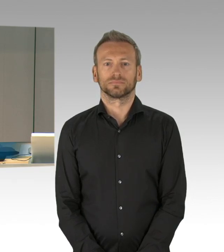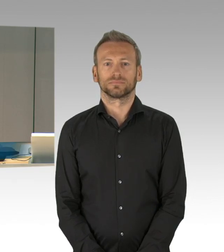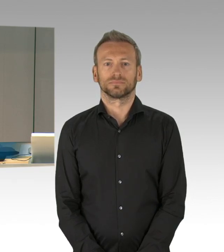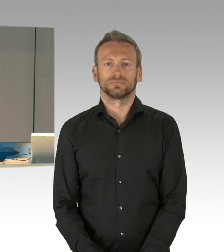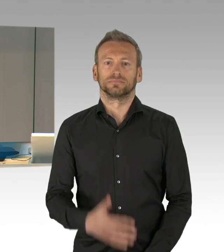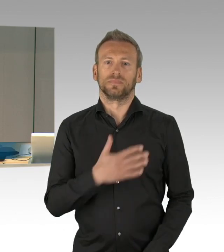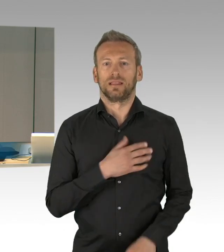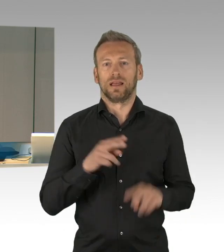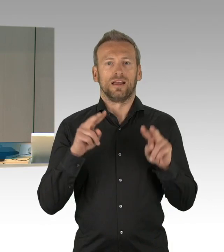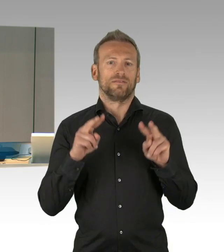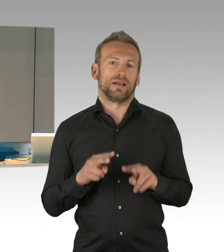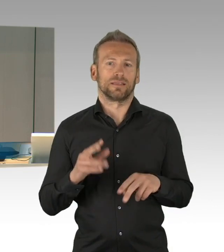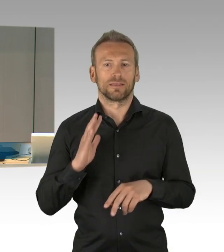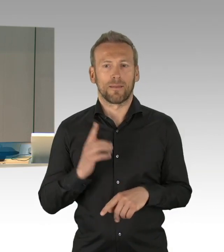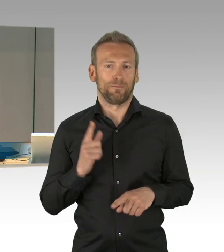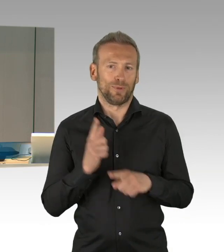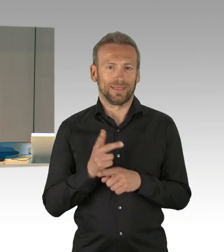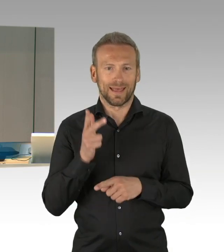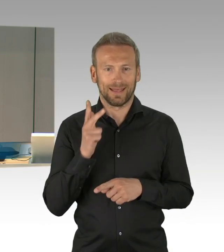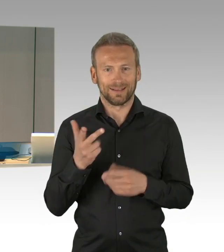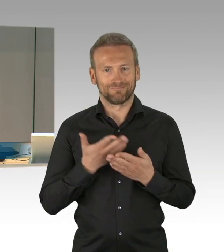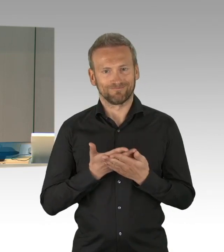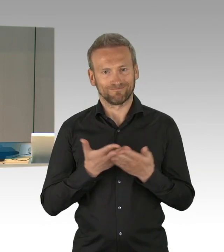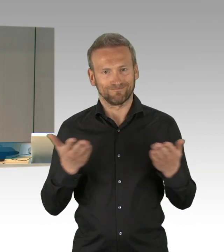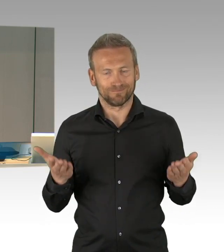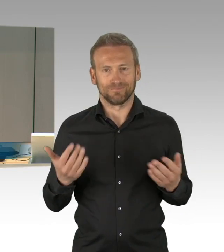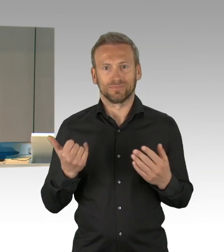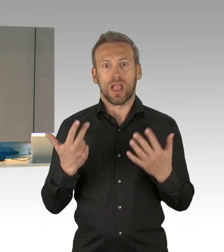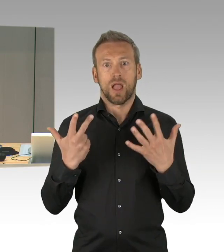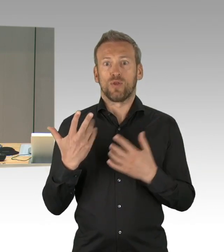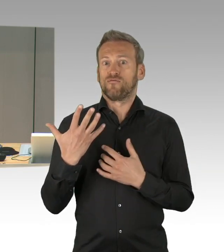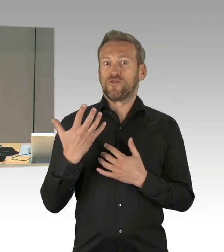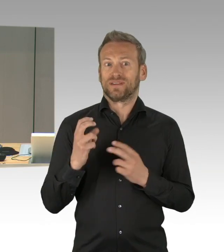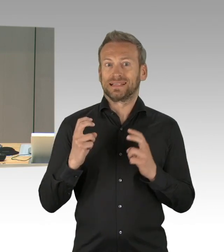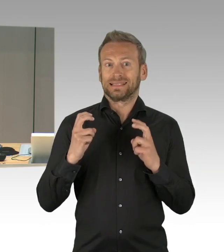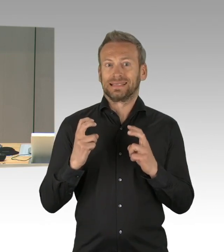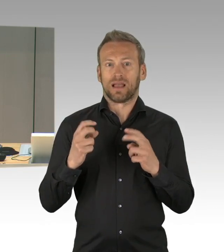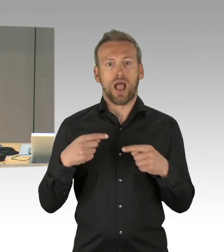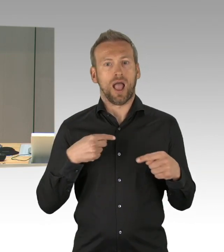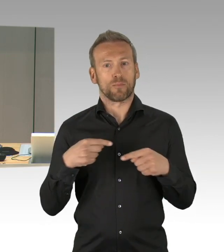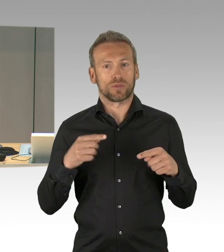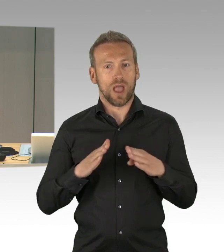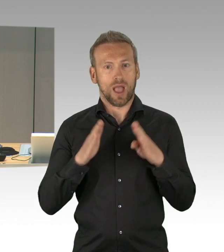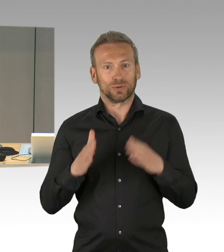vor den Bildschirmen, Zuhörerinnen und Zuhörer, sowie die Vertreterinnen und Vertreter der Medien sehr herzlich.